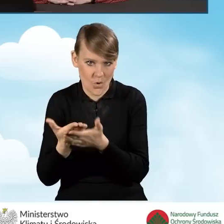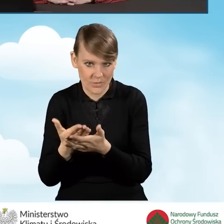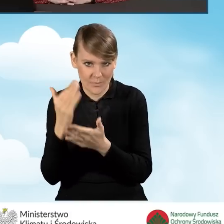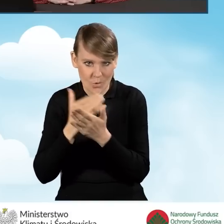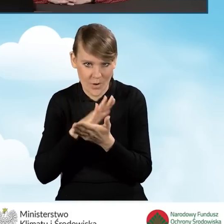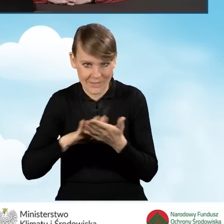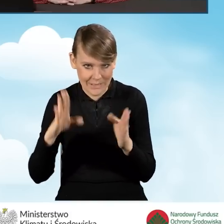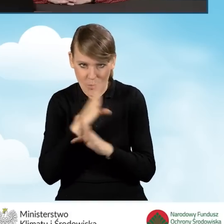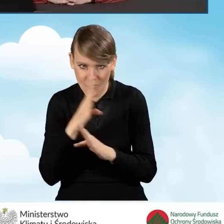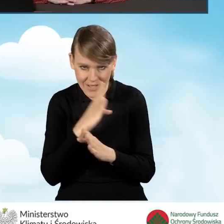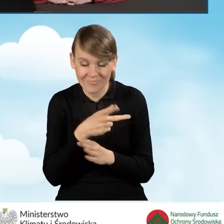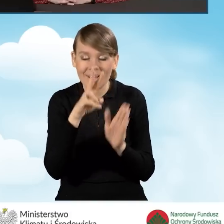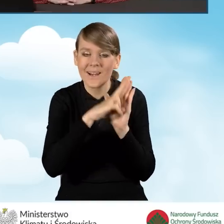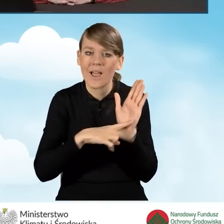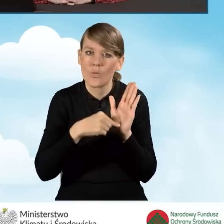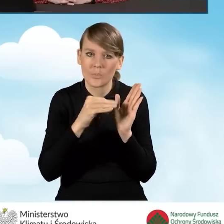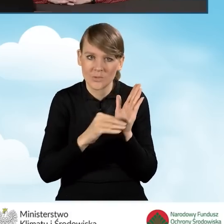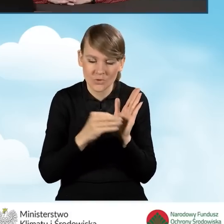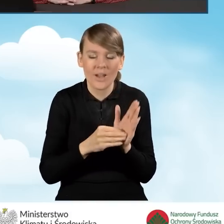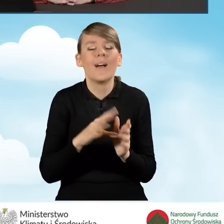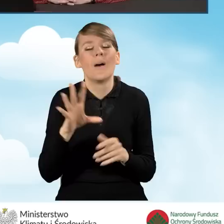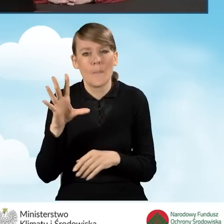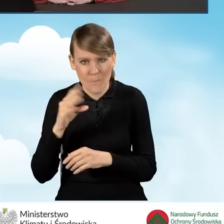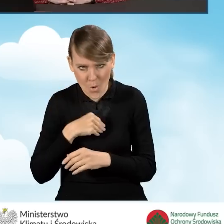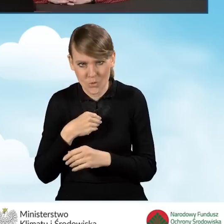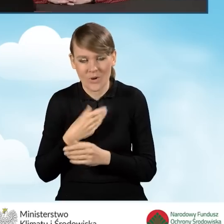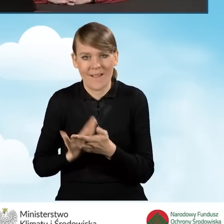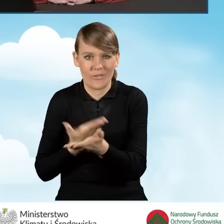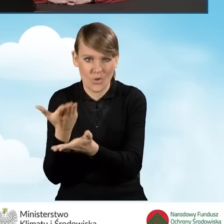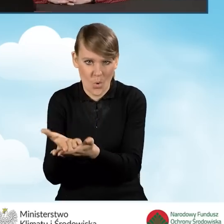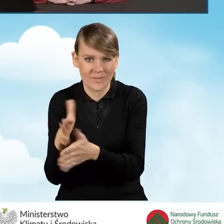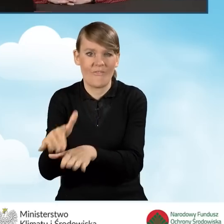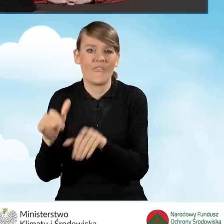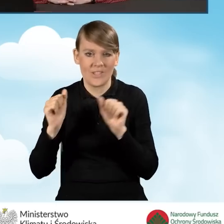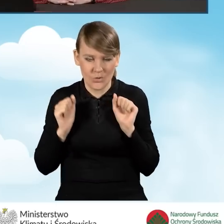Zgodnie z regulaminem wnioskodawca może wycofać taki wniosek,